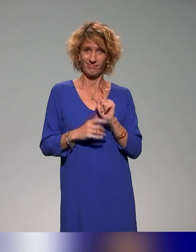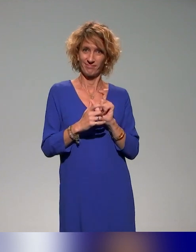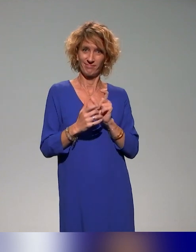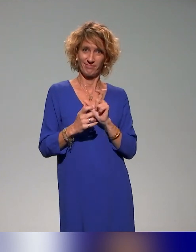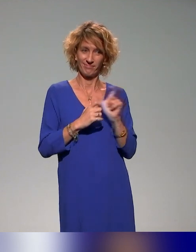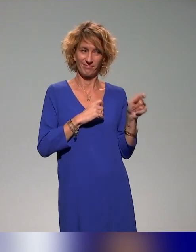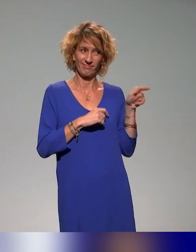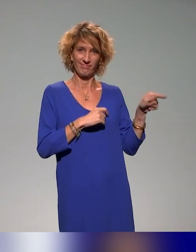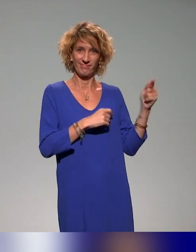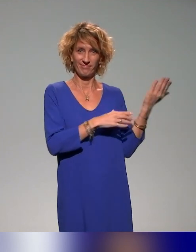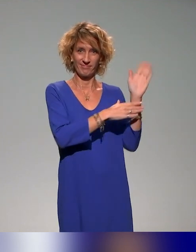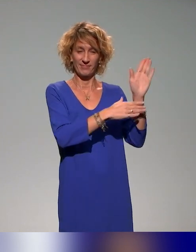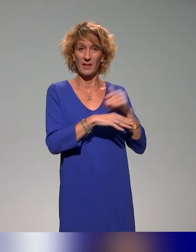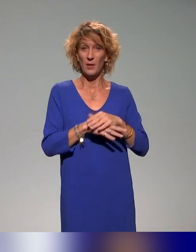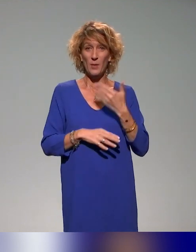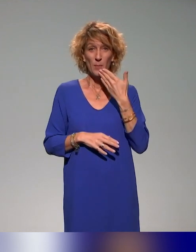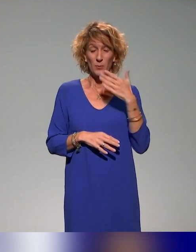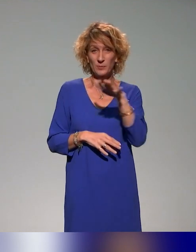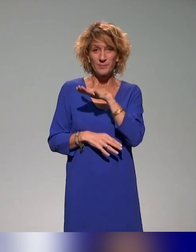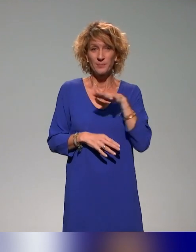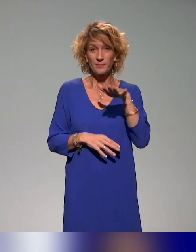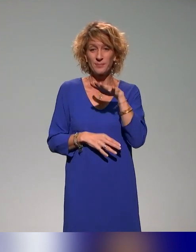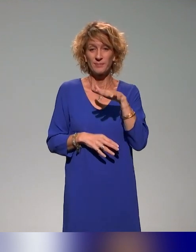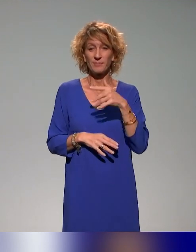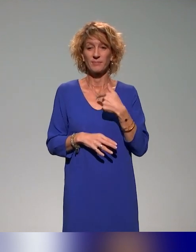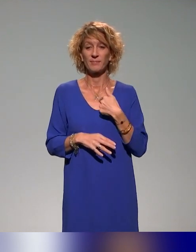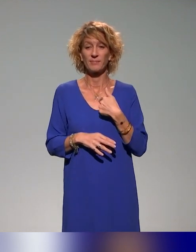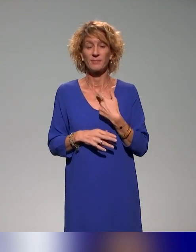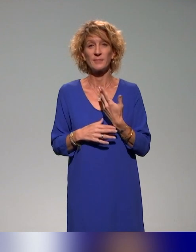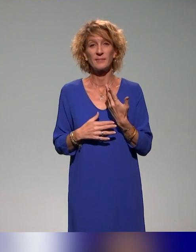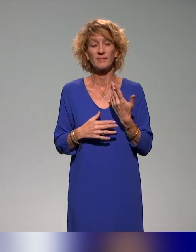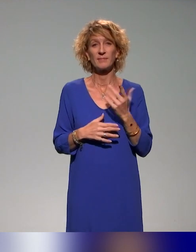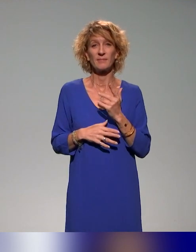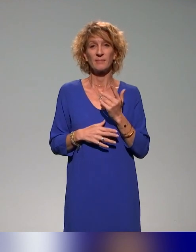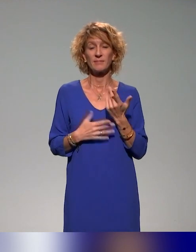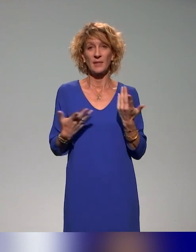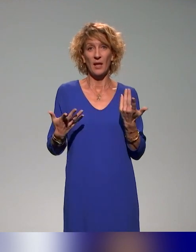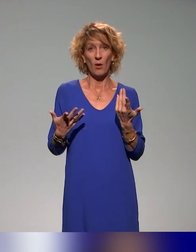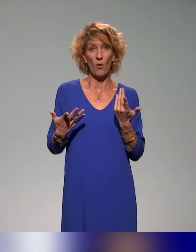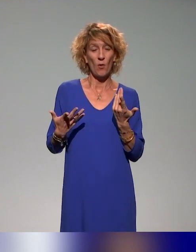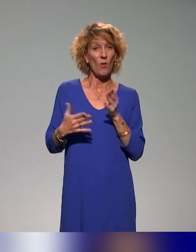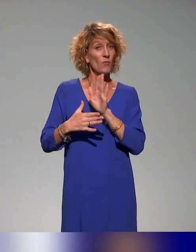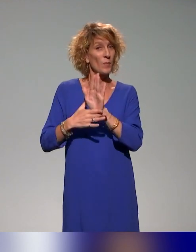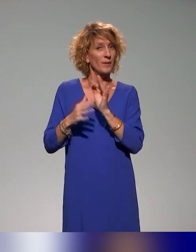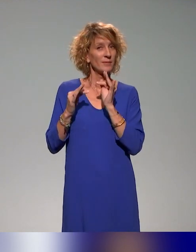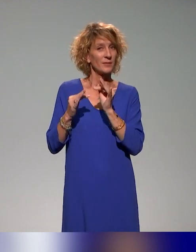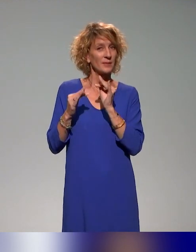rapidement. Bonjour à toutes et à tous. On vous présente un retour d'expérience du projet INCLUDE.